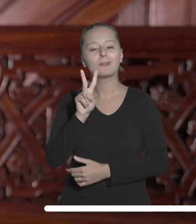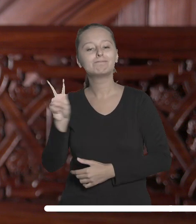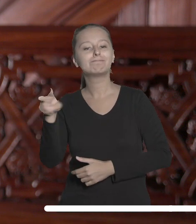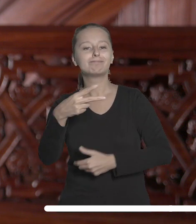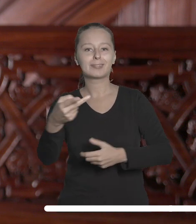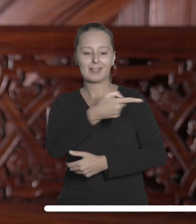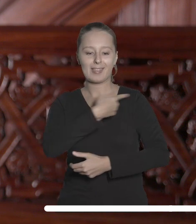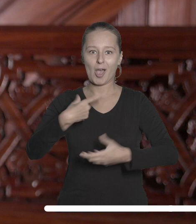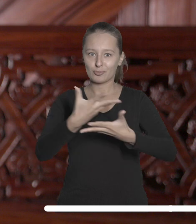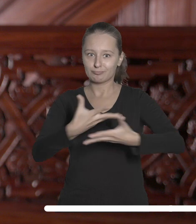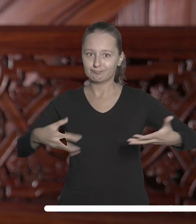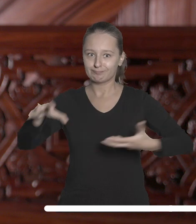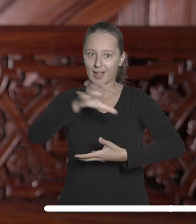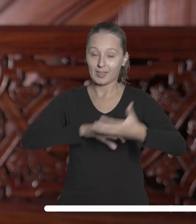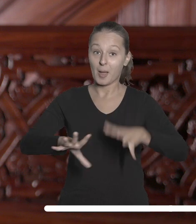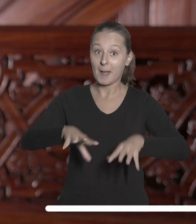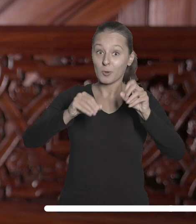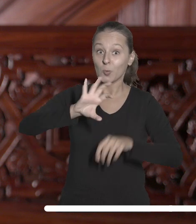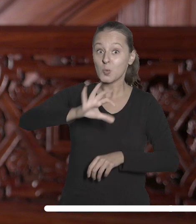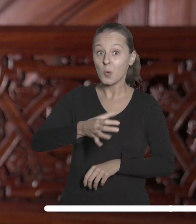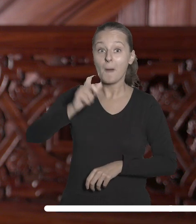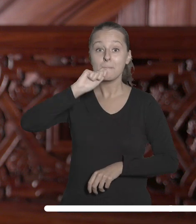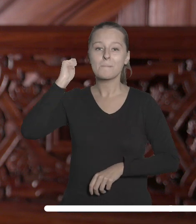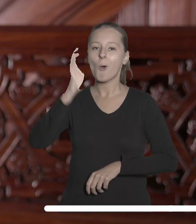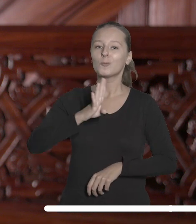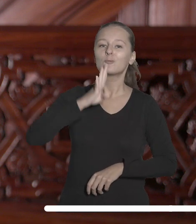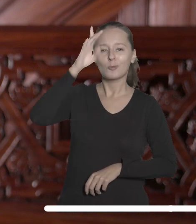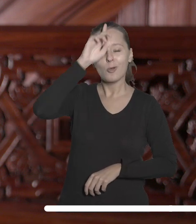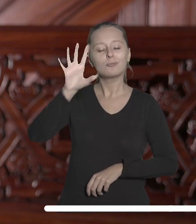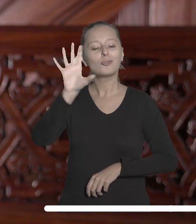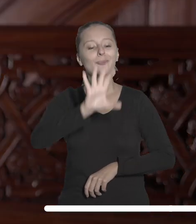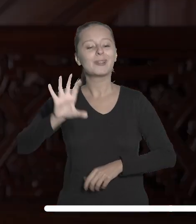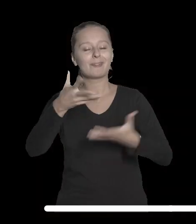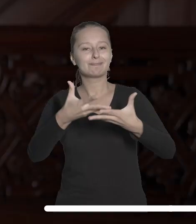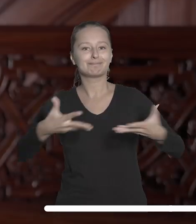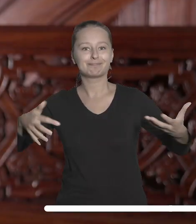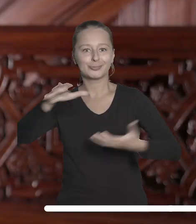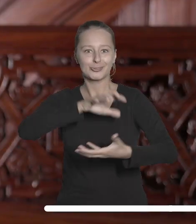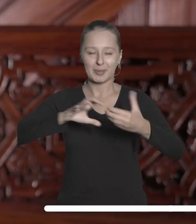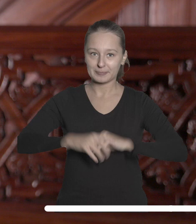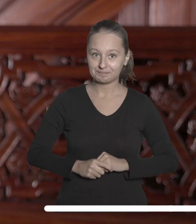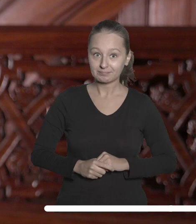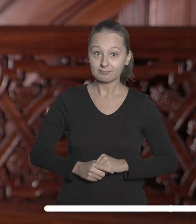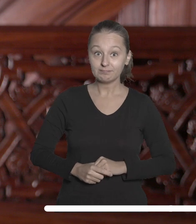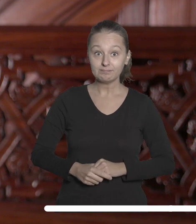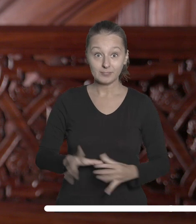naszą planetę: od załogowych lotów kosmicznych do obserwacji Ziemi." Wspólna inauguracja to jeden z licznych